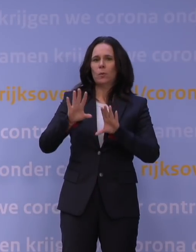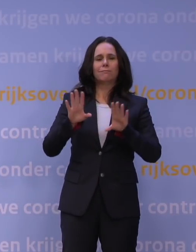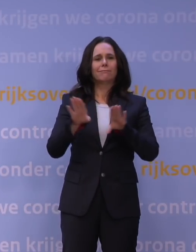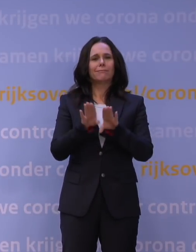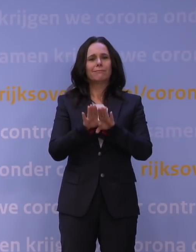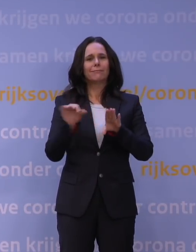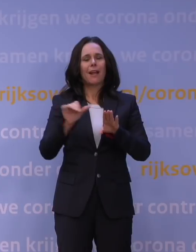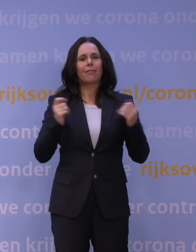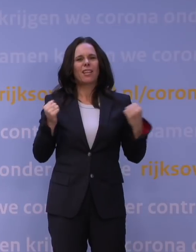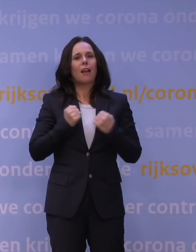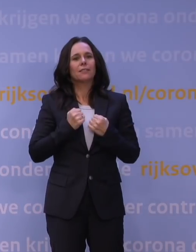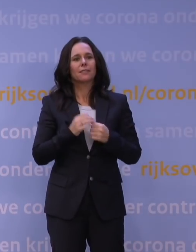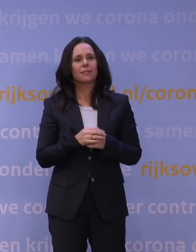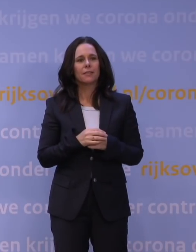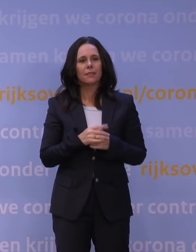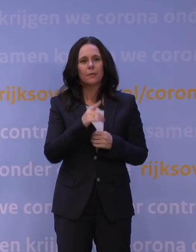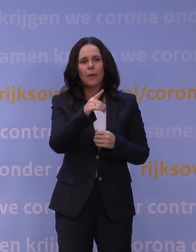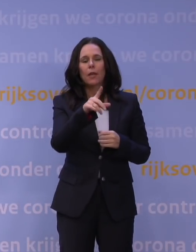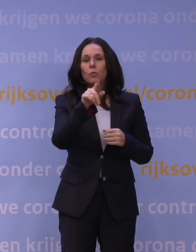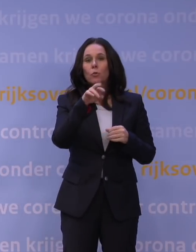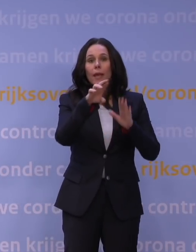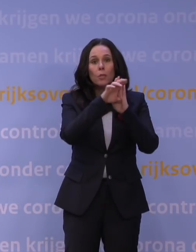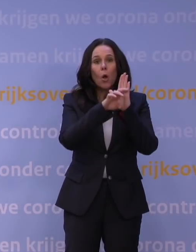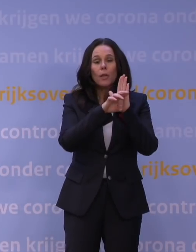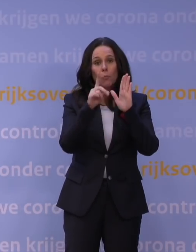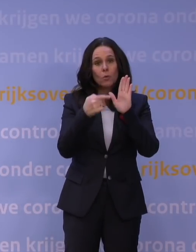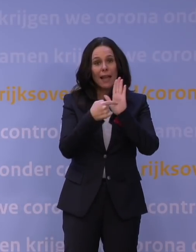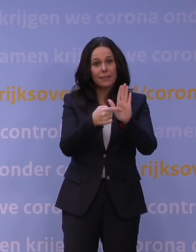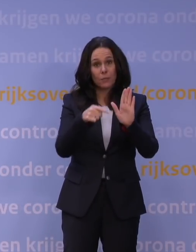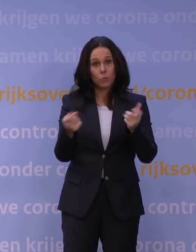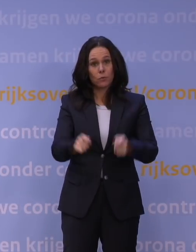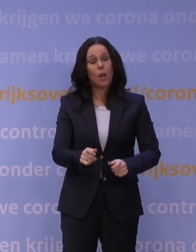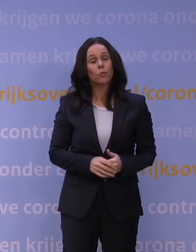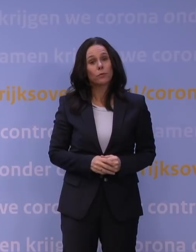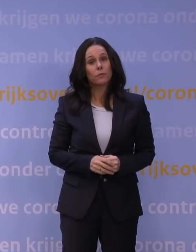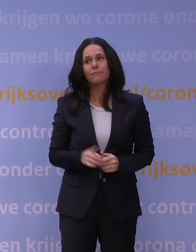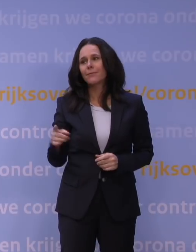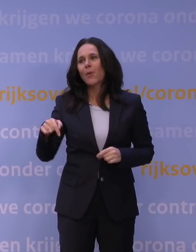Maar alles waar je een QR-code moest laten zien, gaat toch dicht? Ja, omdat op dit moment de situatie zo ernstig is